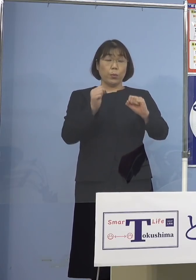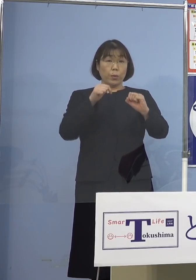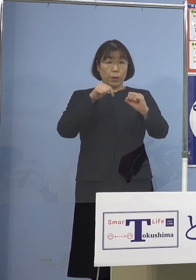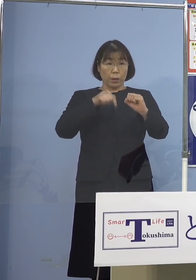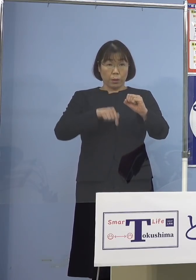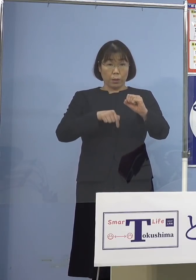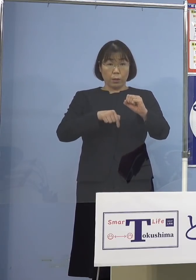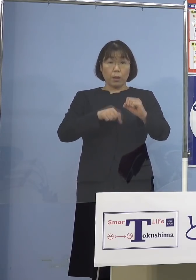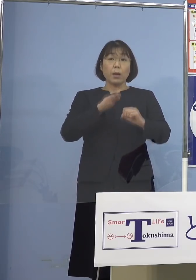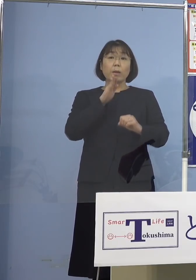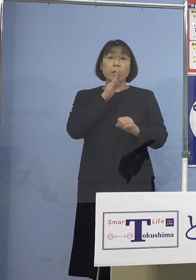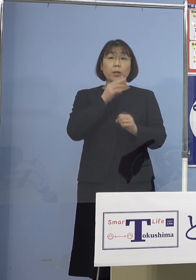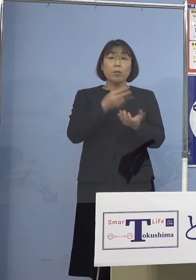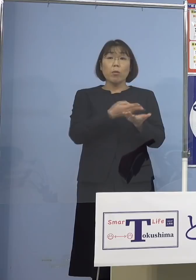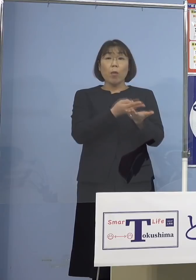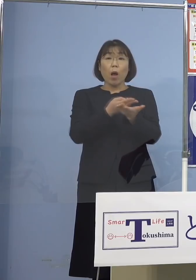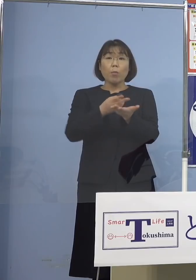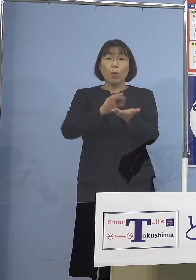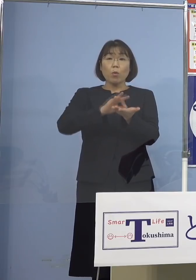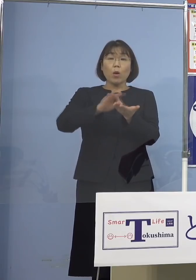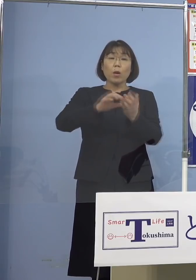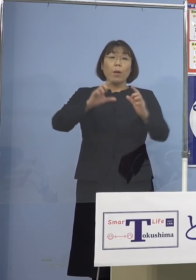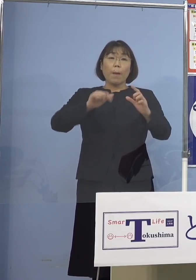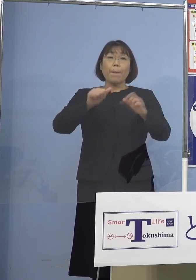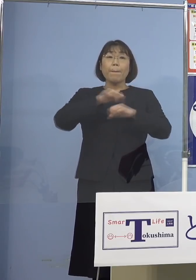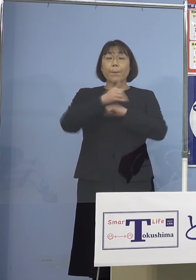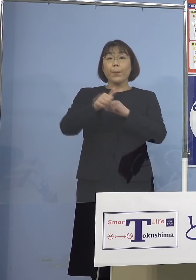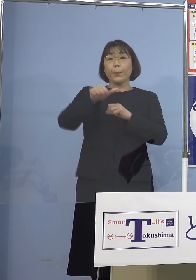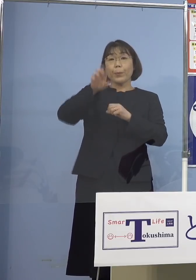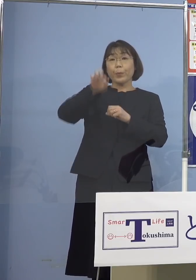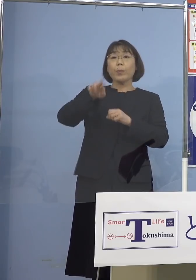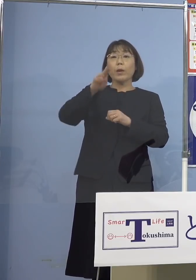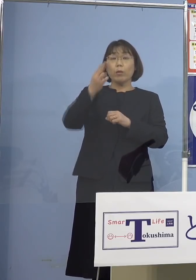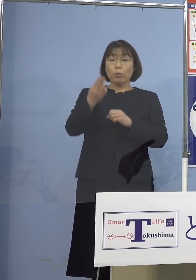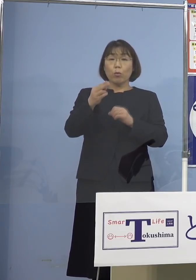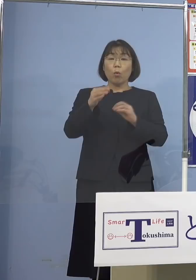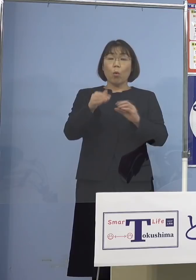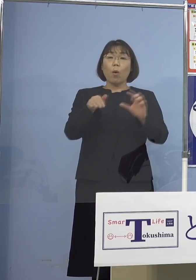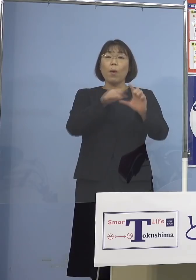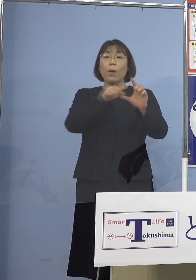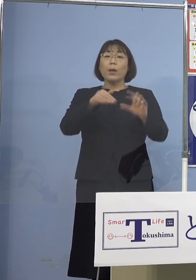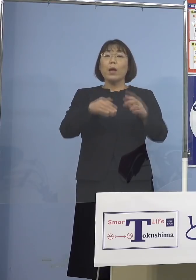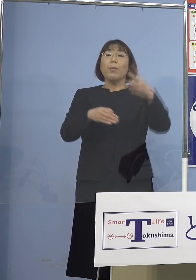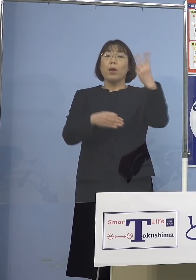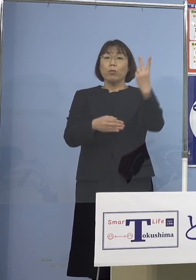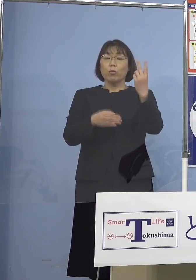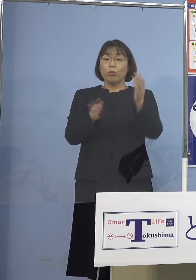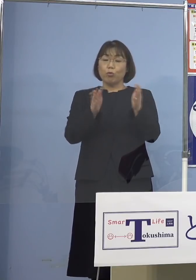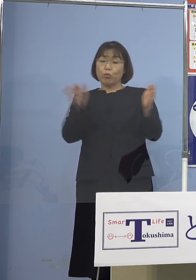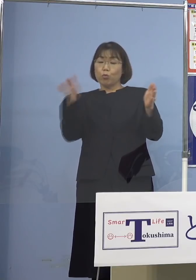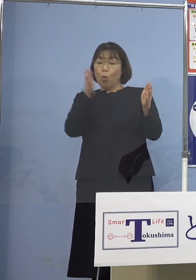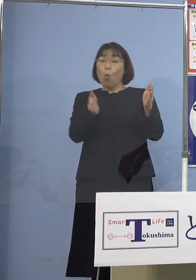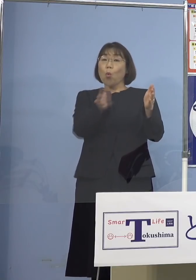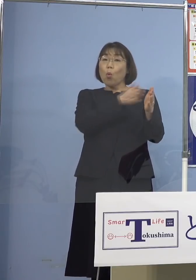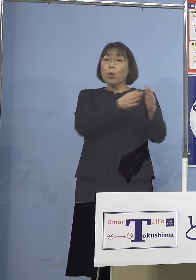実はこの病床使用率、今 「とくしまアラート」 「レベル2・後期」 35パーセント以上が適用